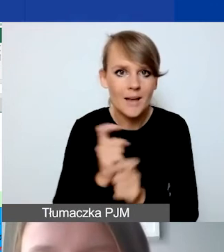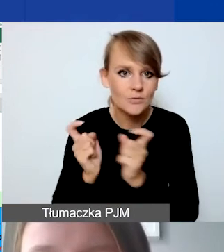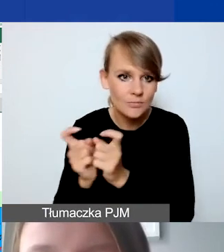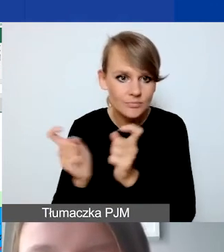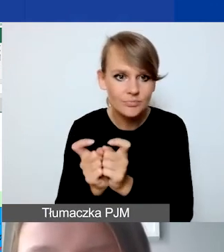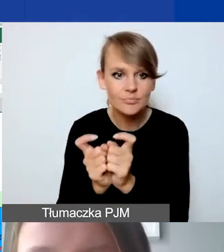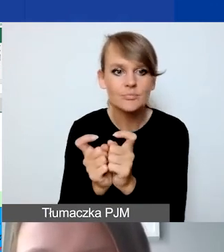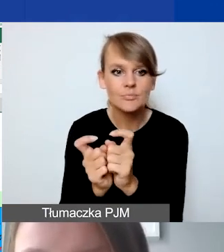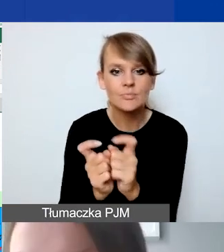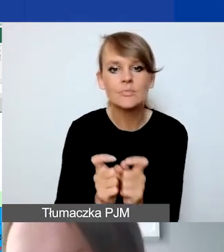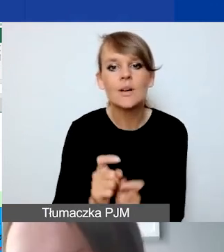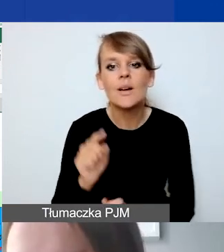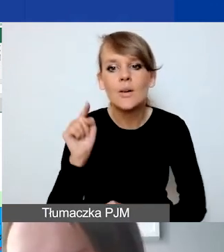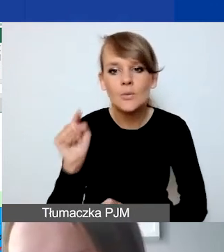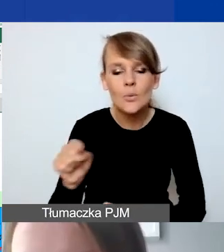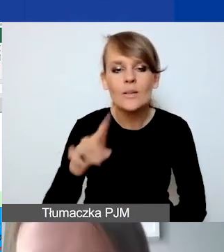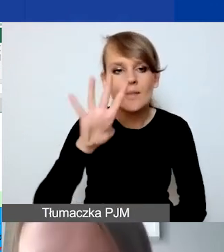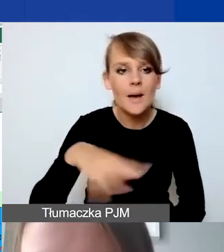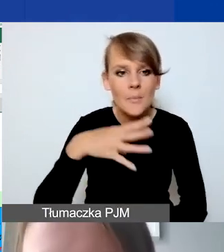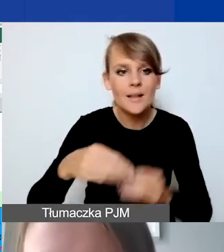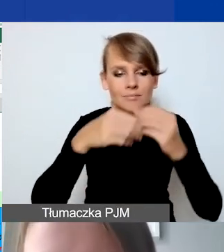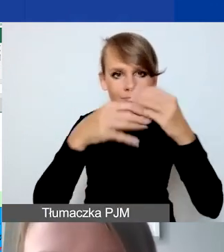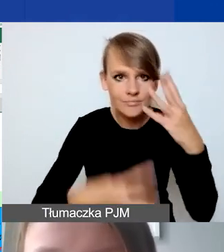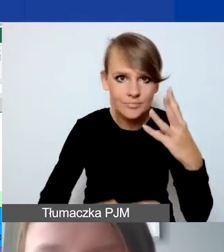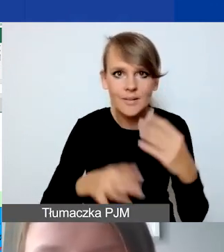Wtedy ta tabelka się rozwinie także w Generatorze.